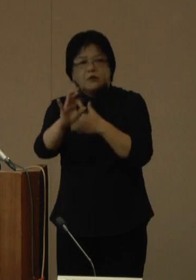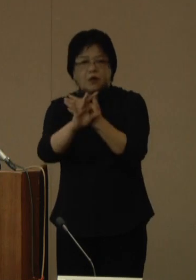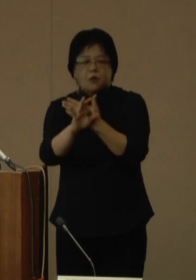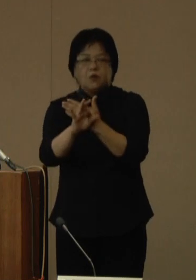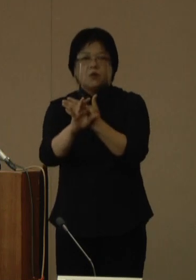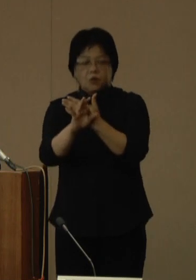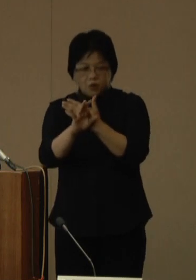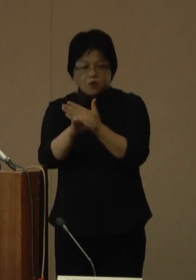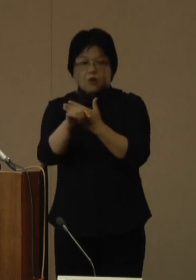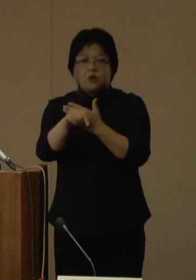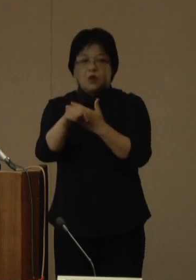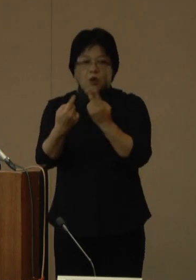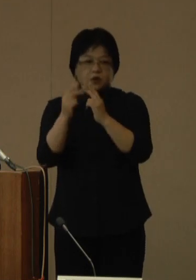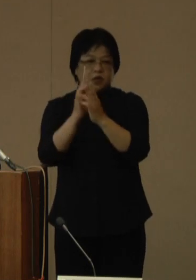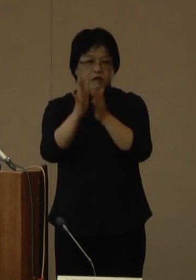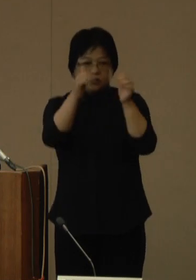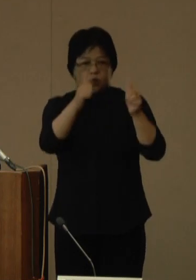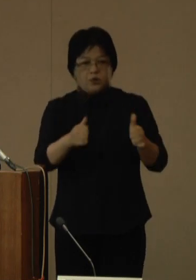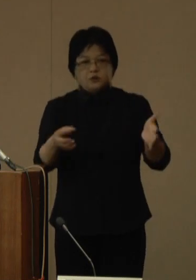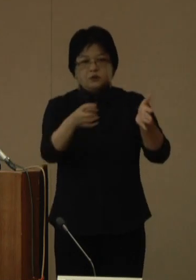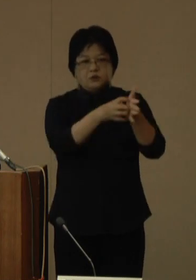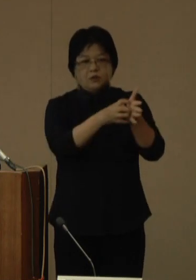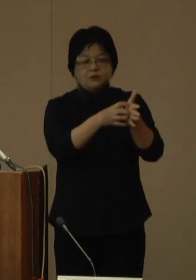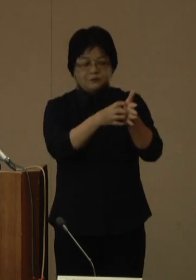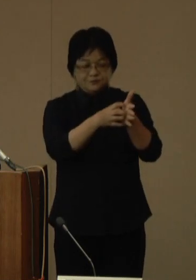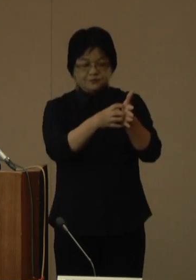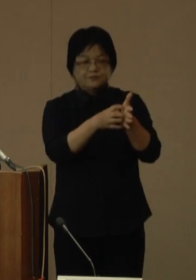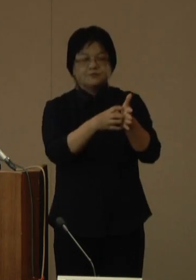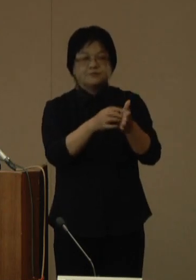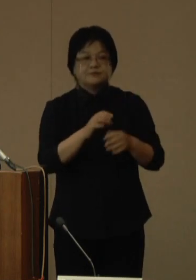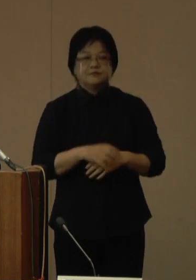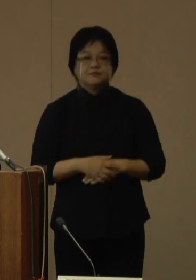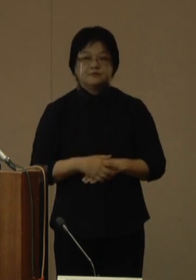同じ様に県のホームページなどで連絡をいたします